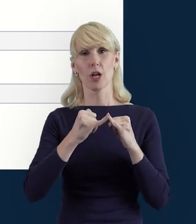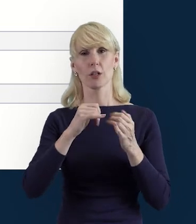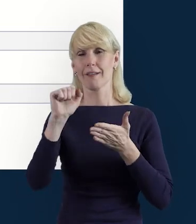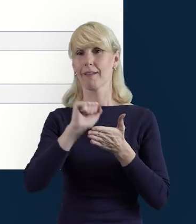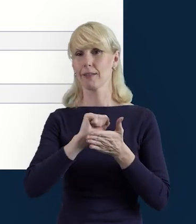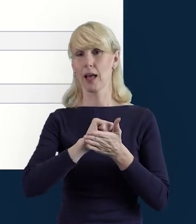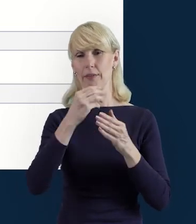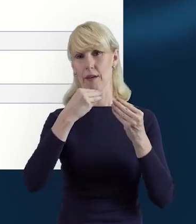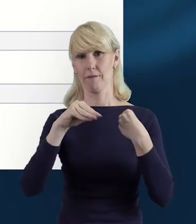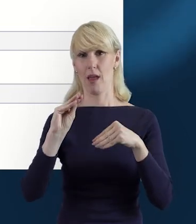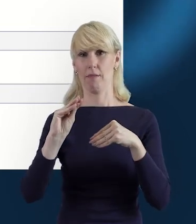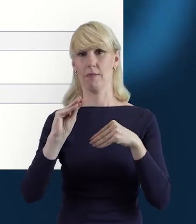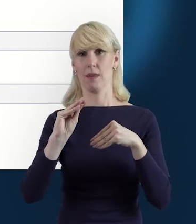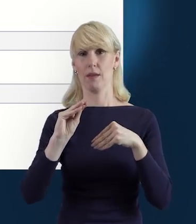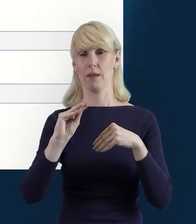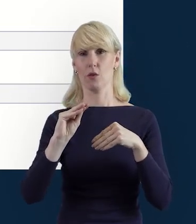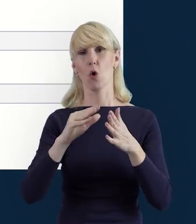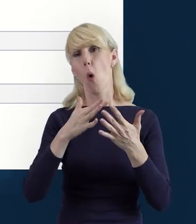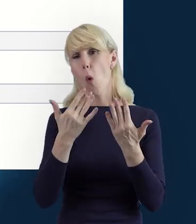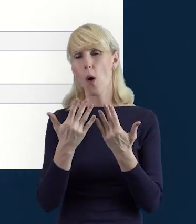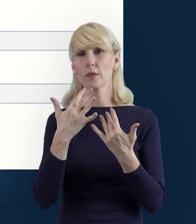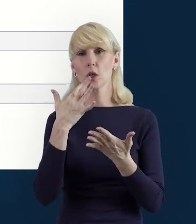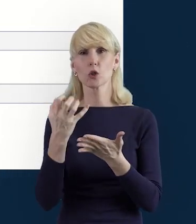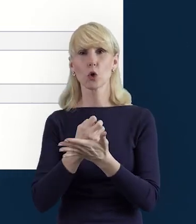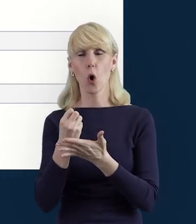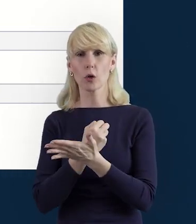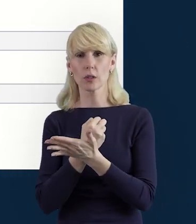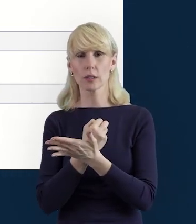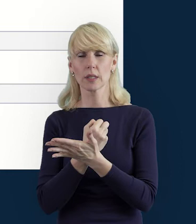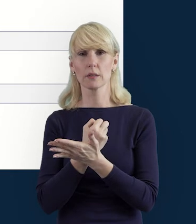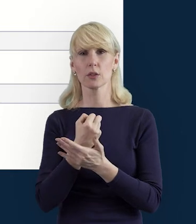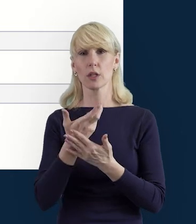to łatwiej jest na po prostu skorzystać z tej opcji „Wyślij wiele".